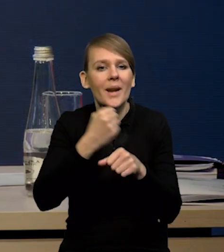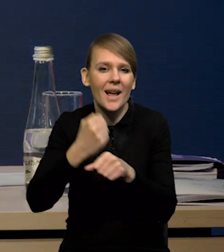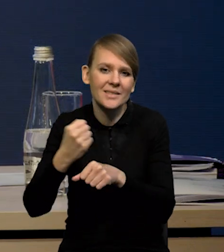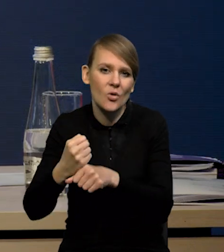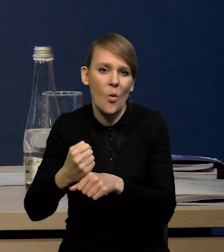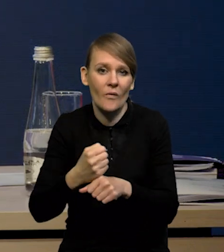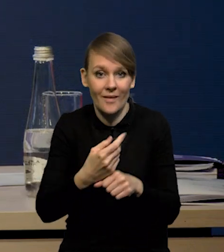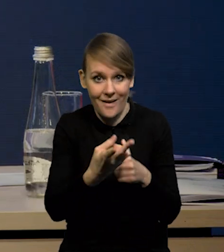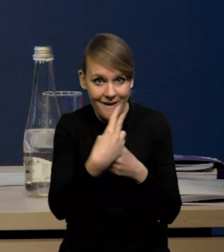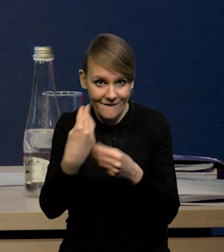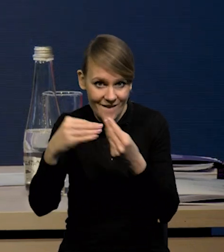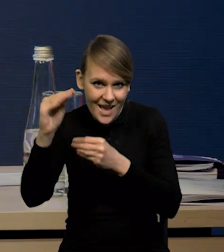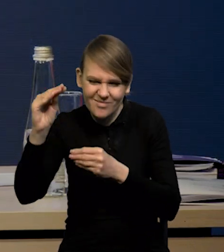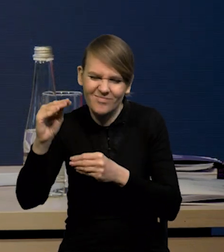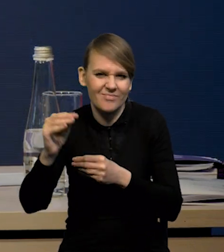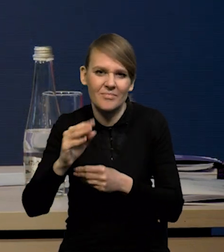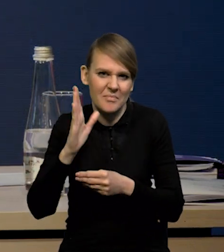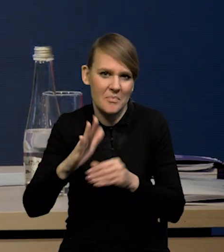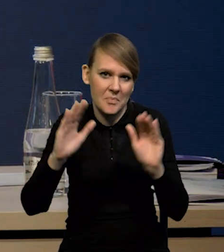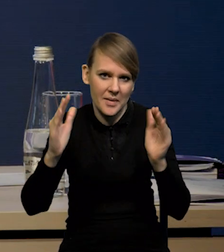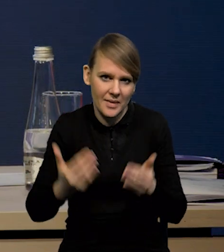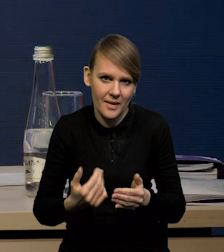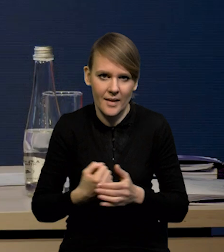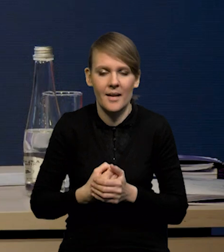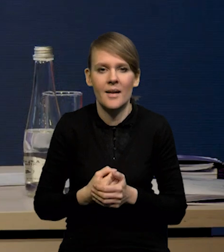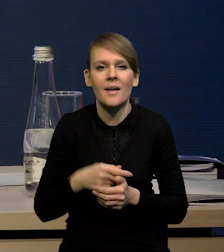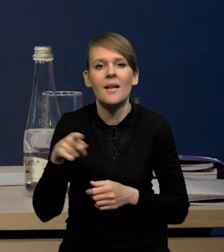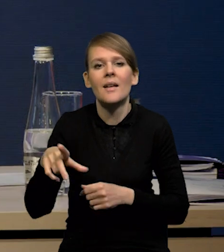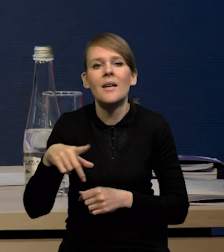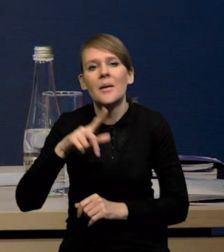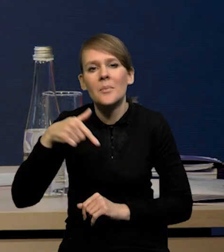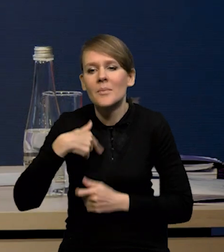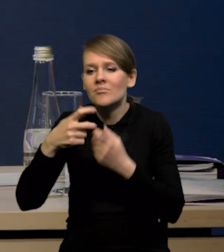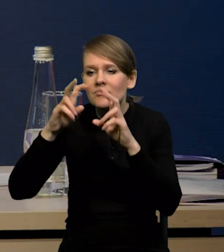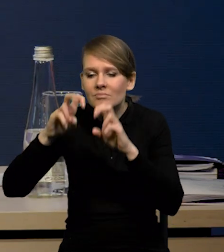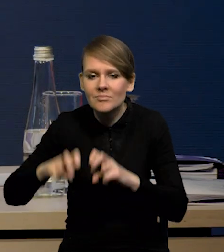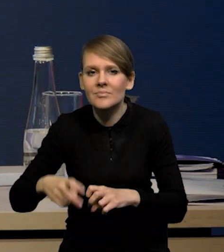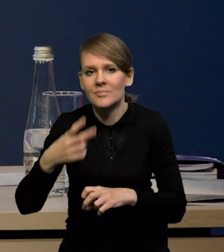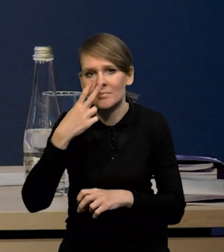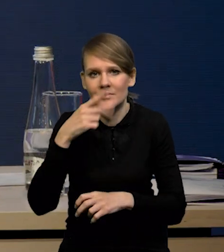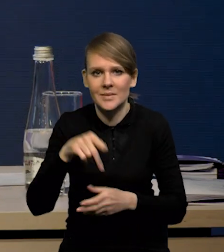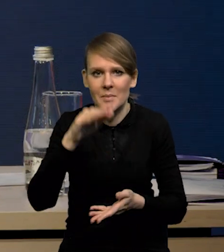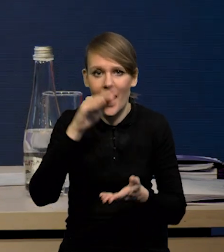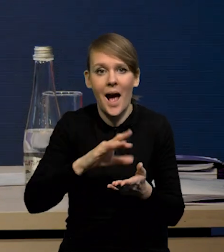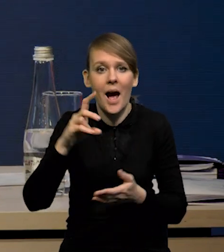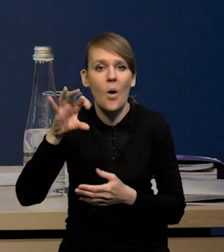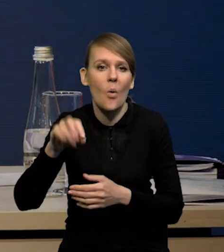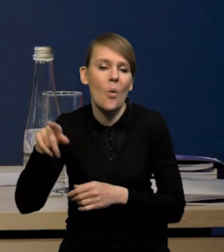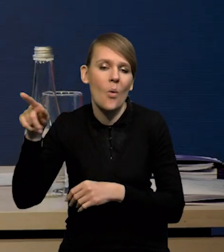Te wskaźniki są różnokierunkowe, to znaczy w przypadku naszego badania takiego monitoringu mamy spadek, w przypadku badania GUS-owskiego wzrost.